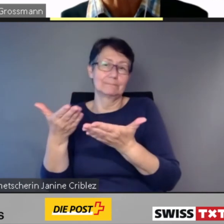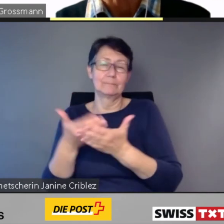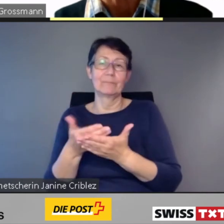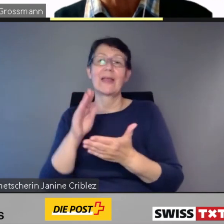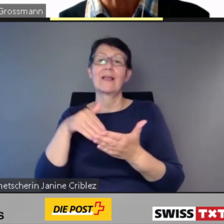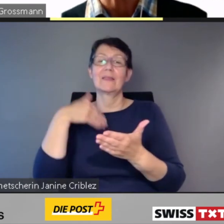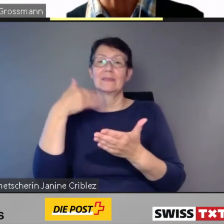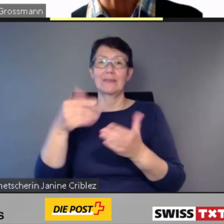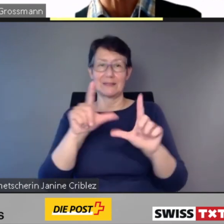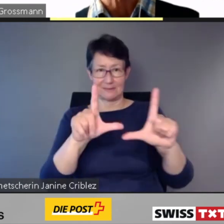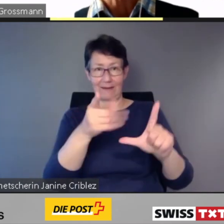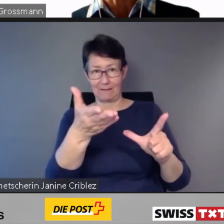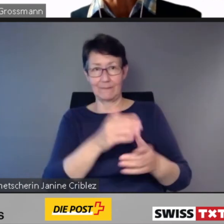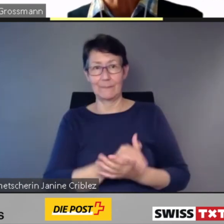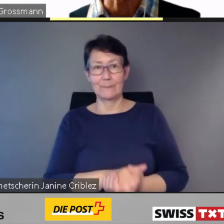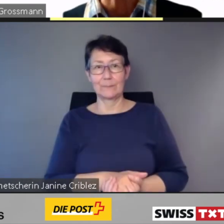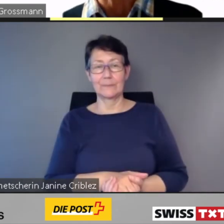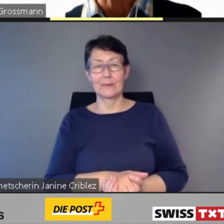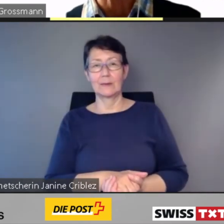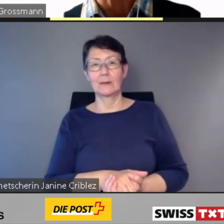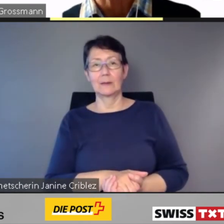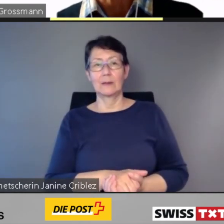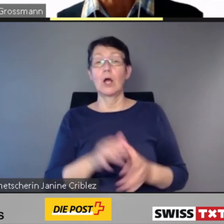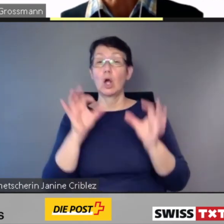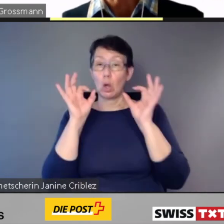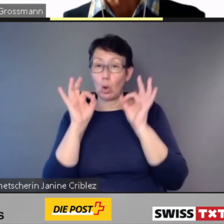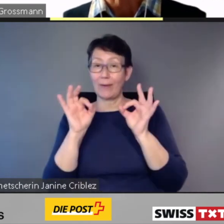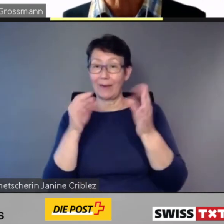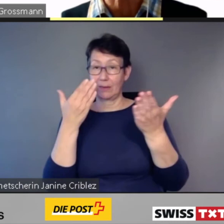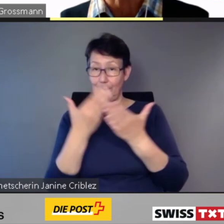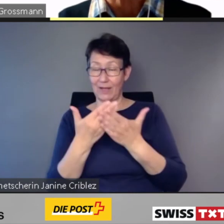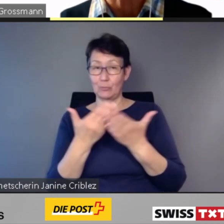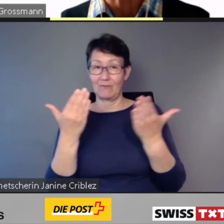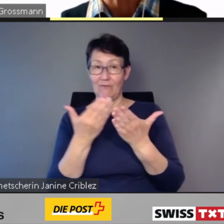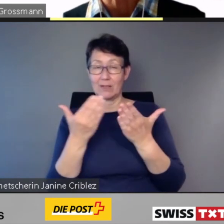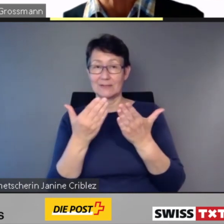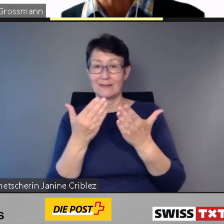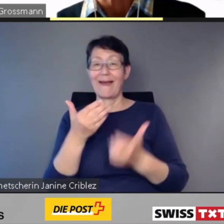von Menschen mit einer Einschränkung nicht autonom genutzt werden können.